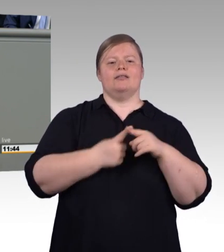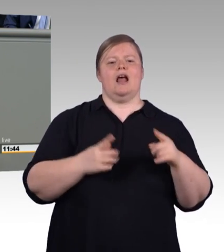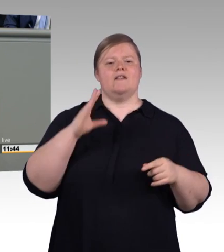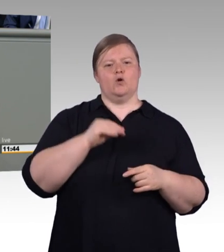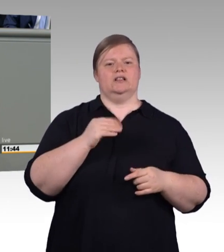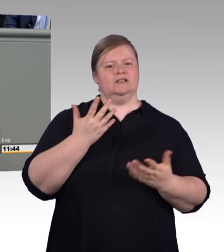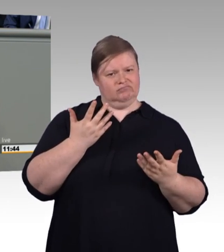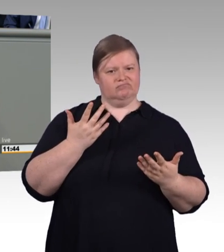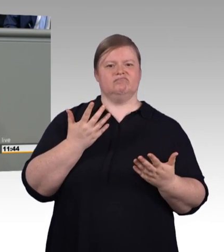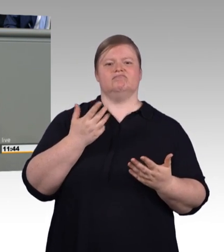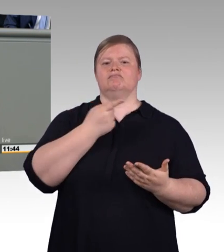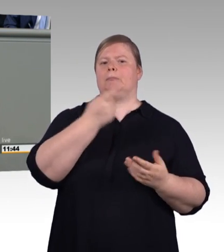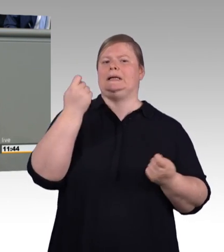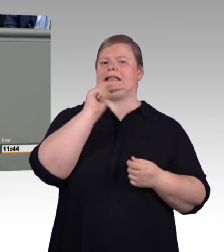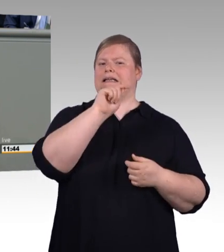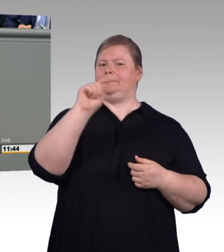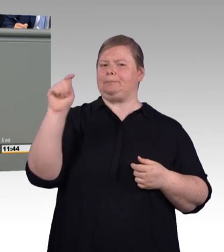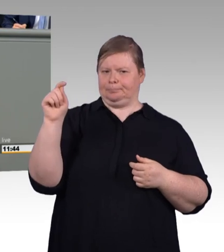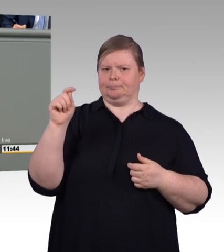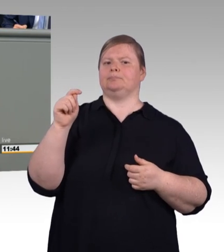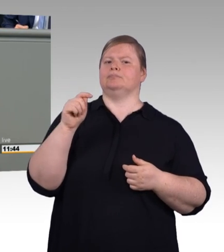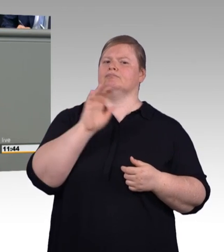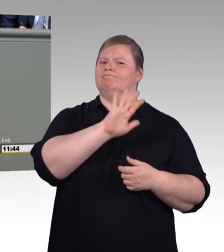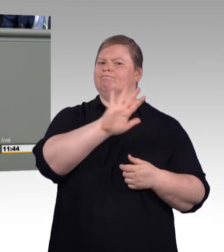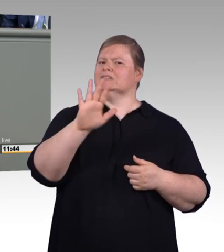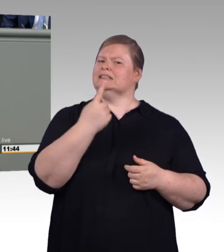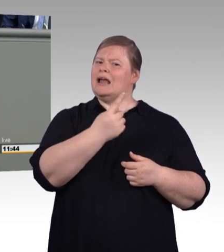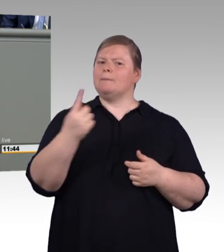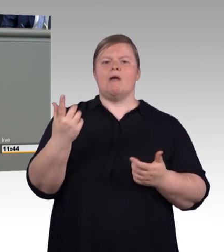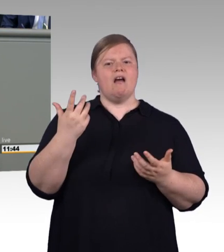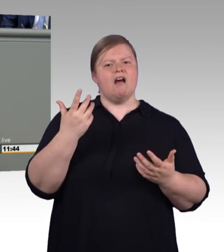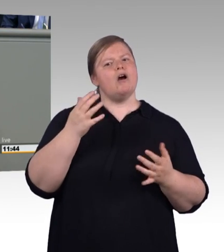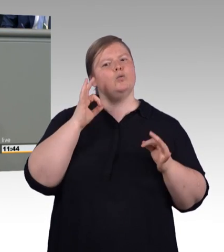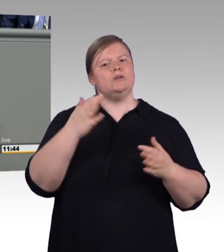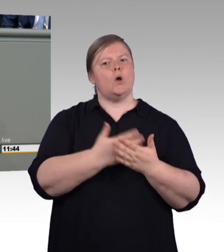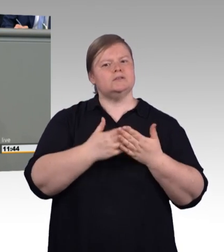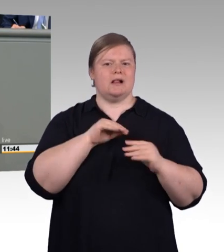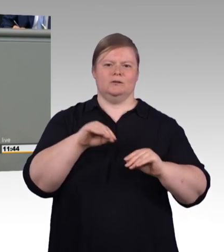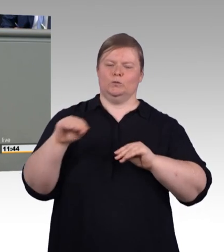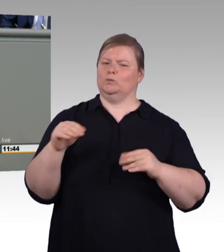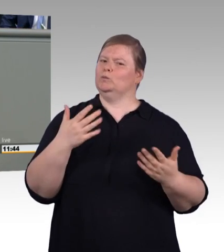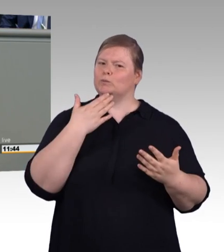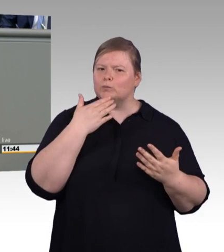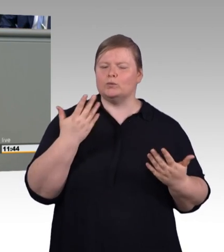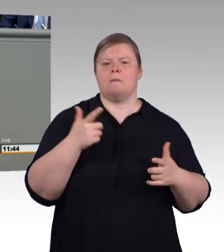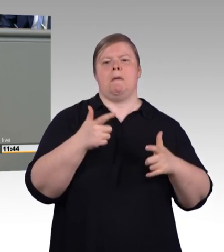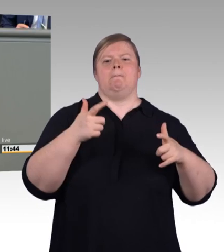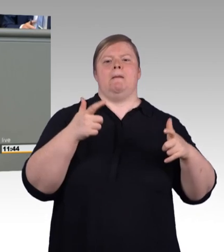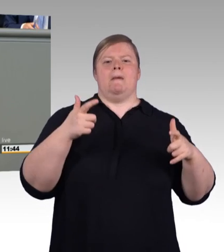Berufsbildungsmodernisierungsgesetz reden, dann müssen wir das Versprechen halten, dass Modernisierung auch Verbessern heißt.